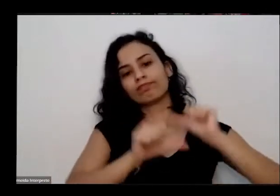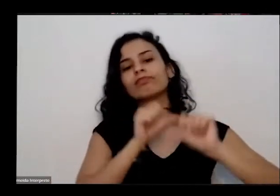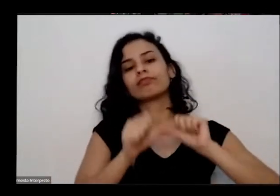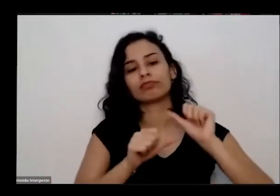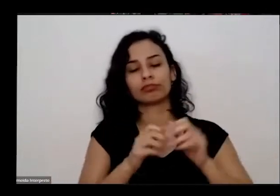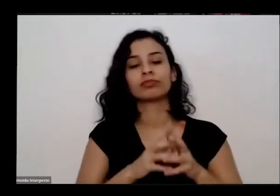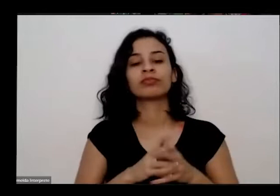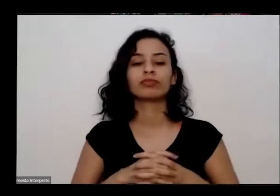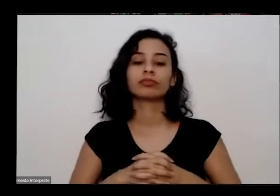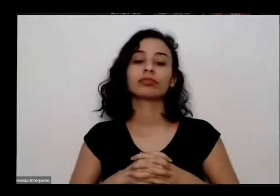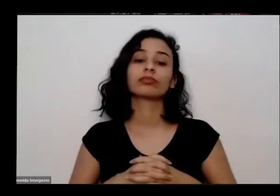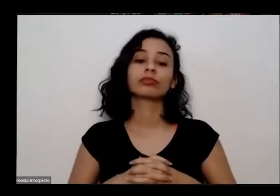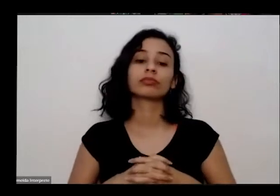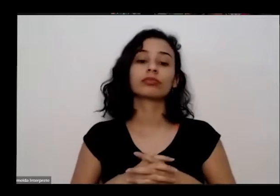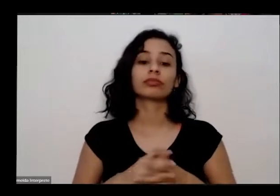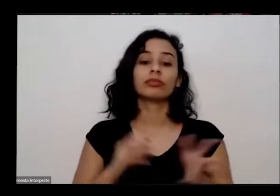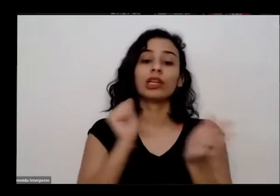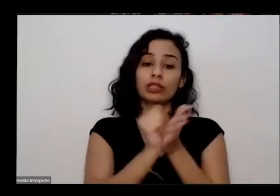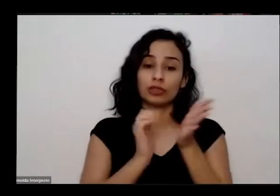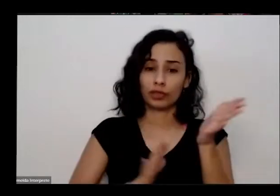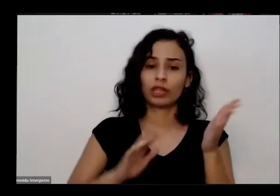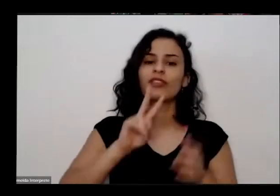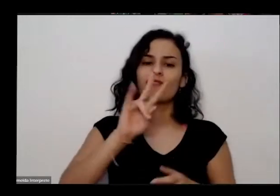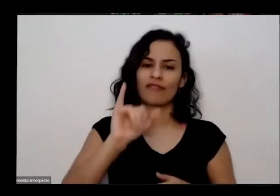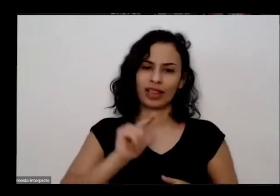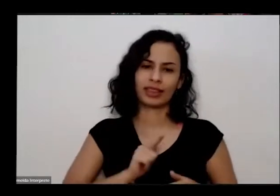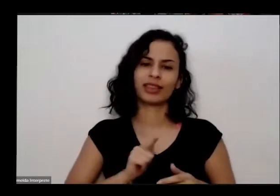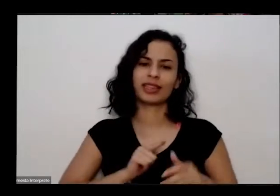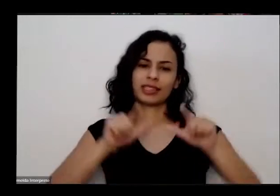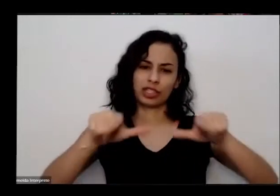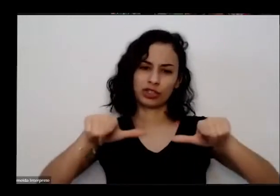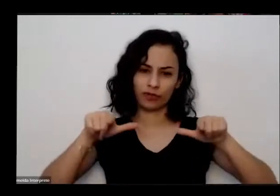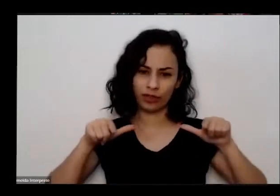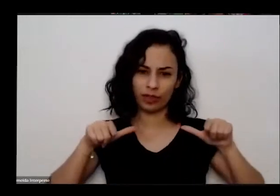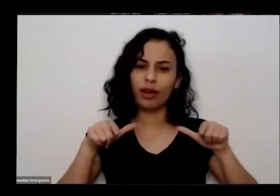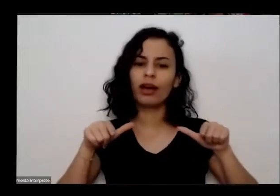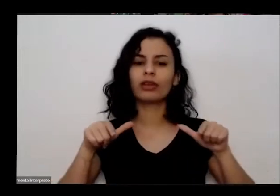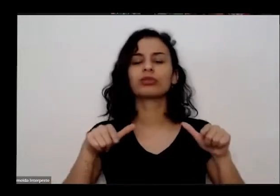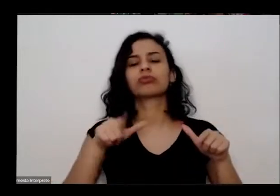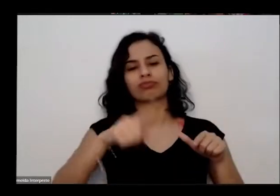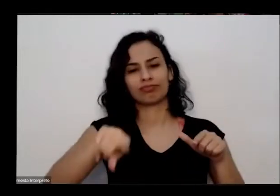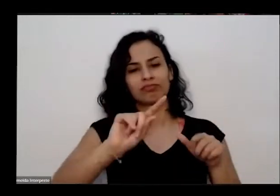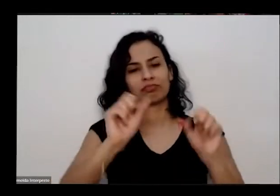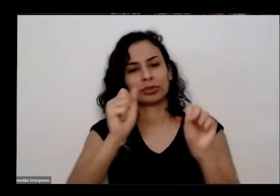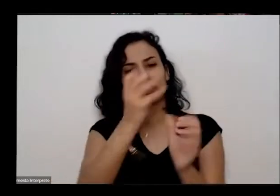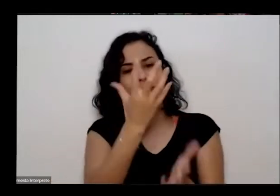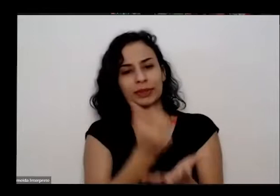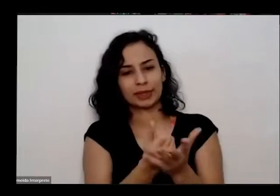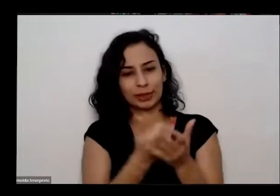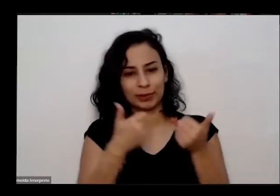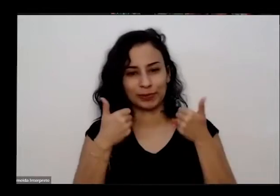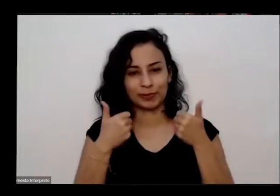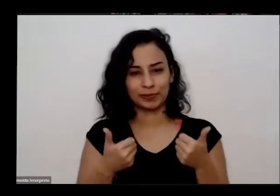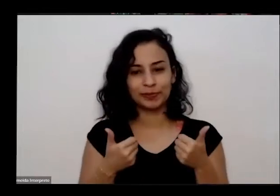também será que é certificado podem depois vocês podem baixar o certificado pelo ciclo o fim esse